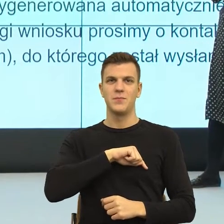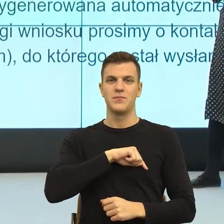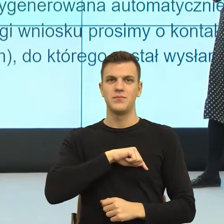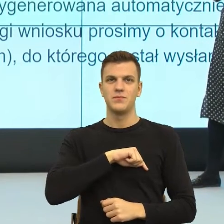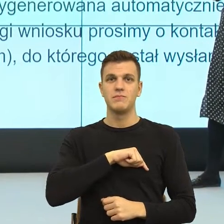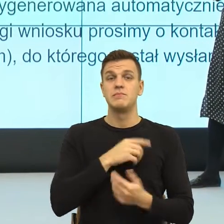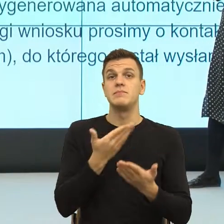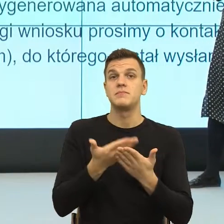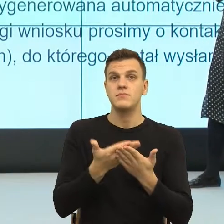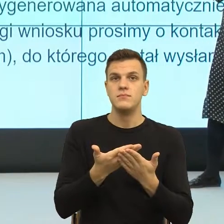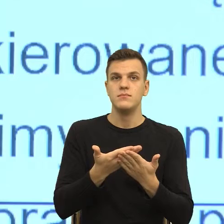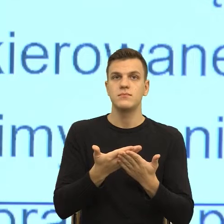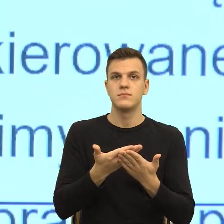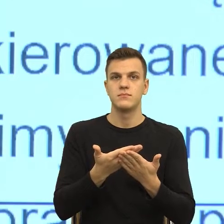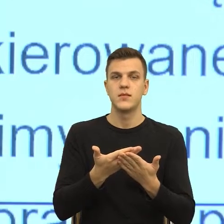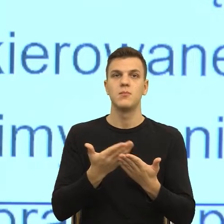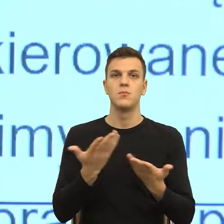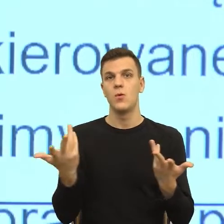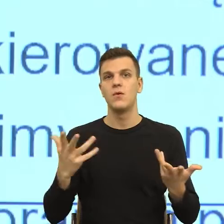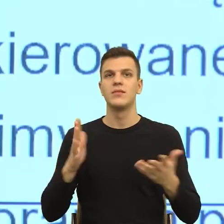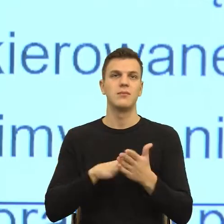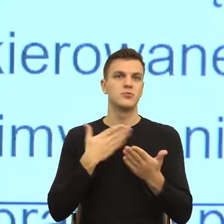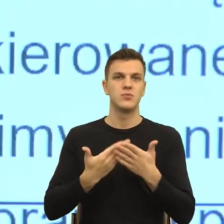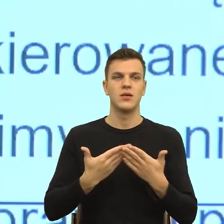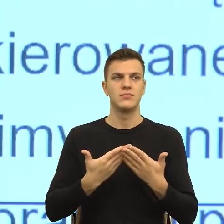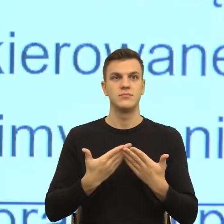przeżywania emocjonalnego, w tym naszym ciele migdałowatym i wszystkimi